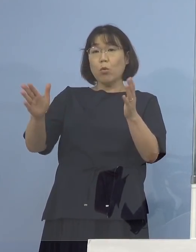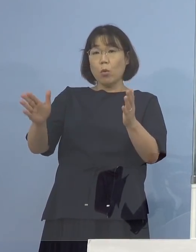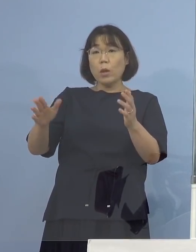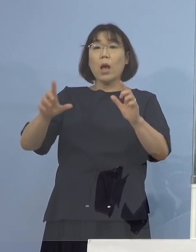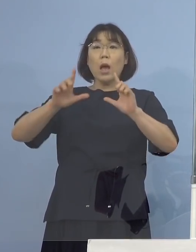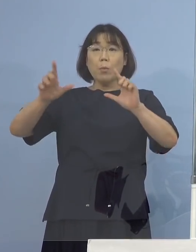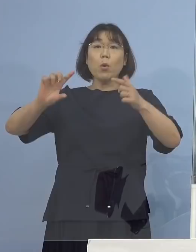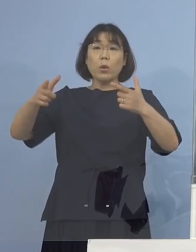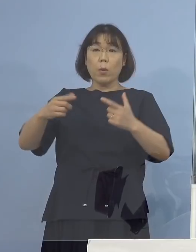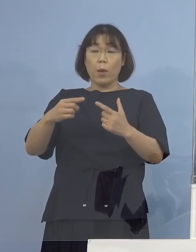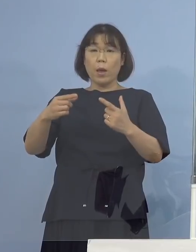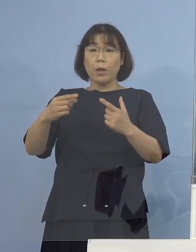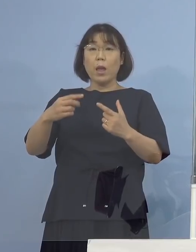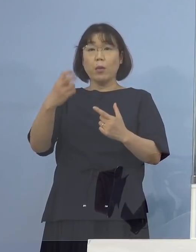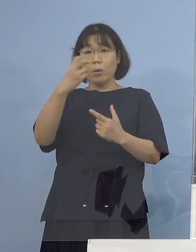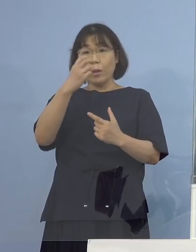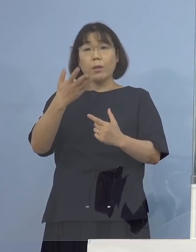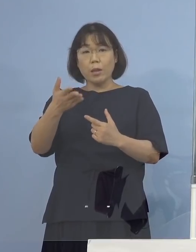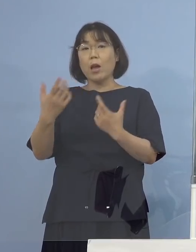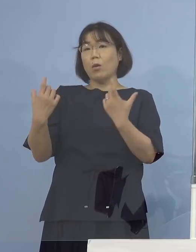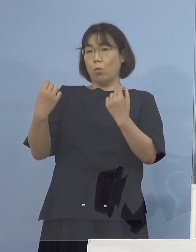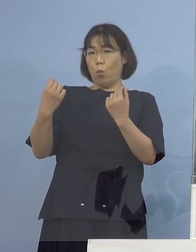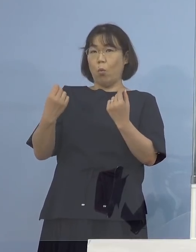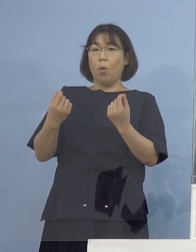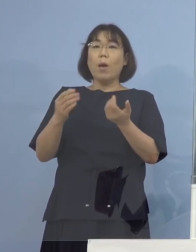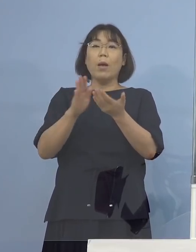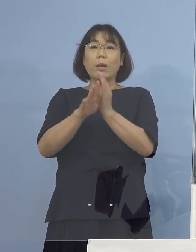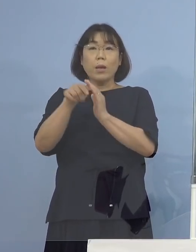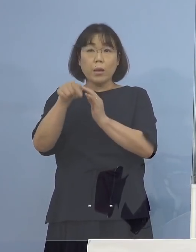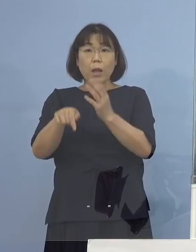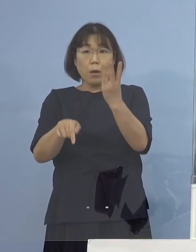（NHK） これで県内では合わせて3例目 （知事） 3例目、疑い事例